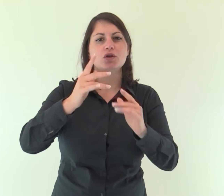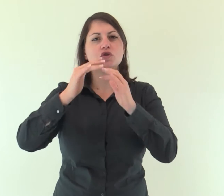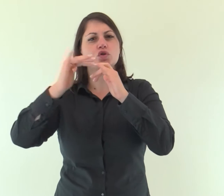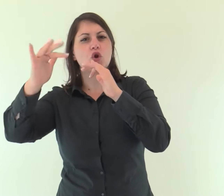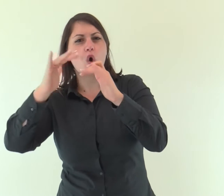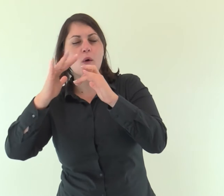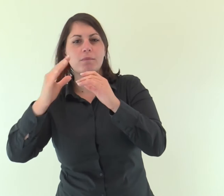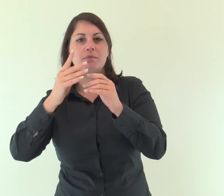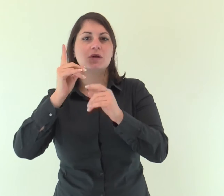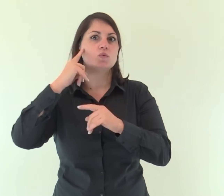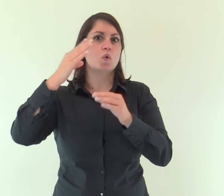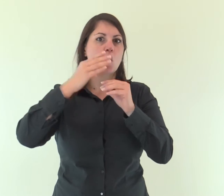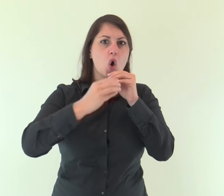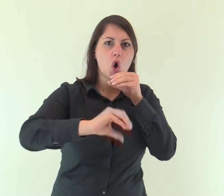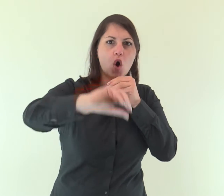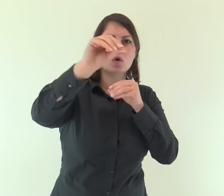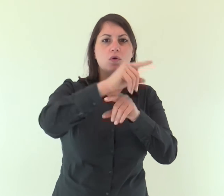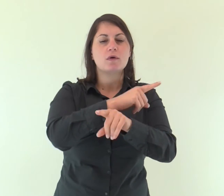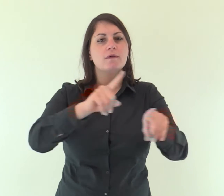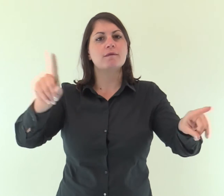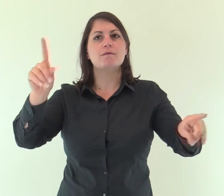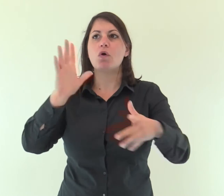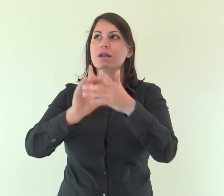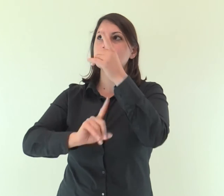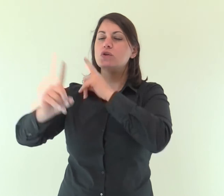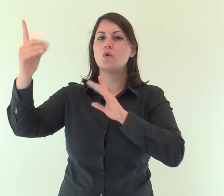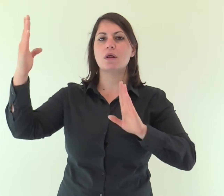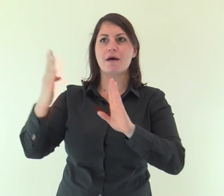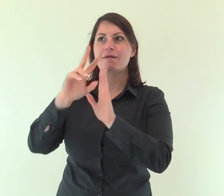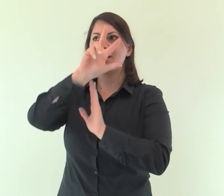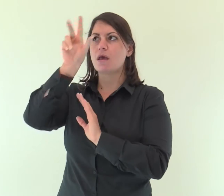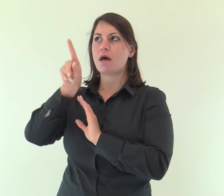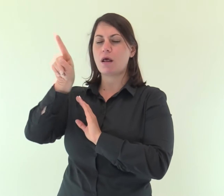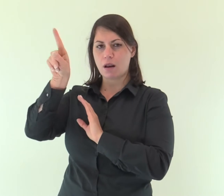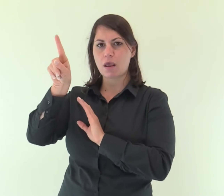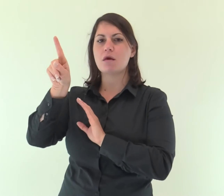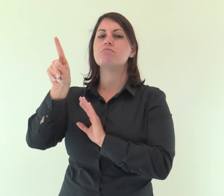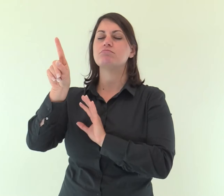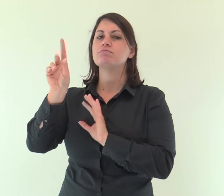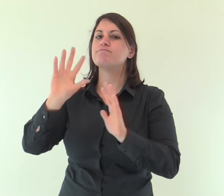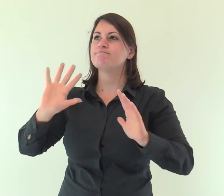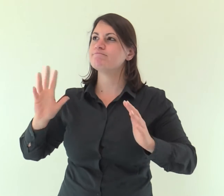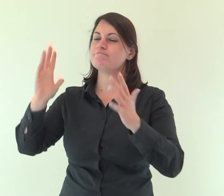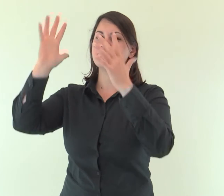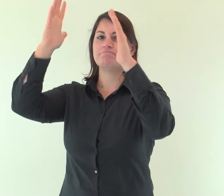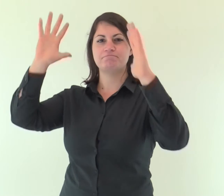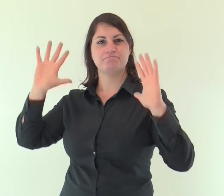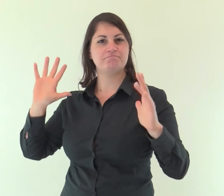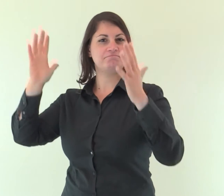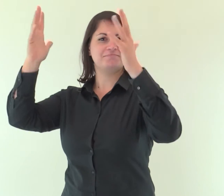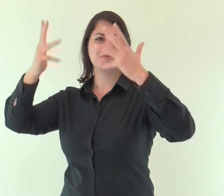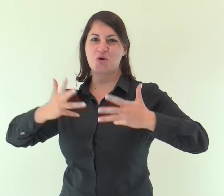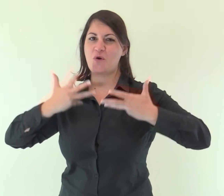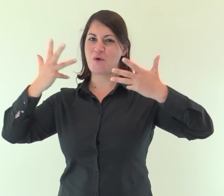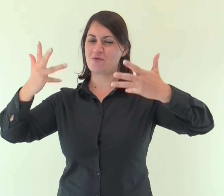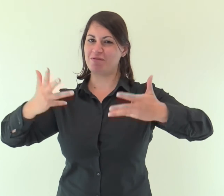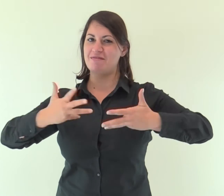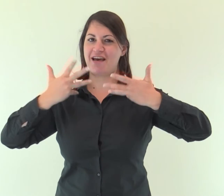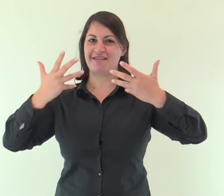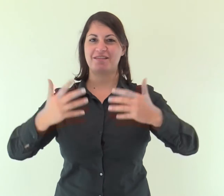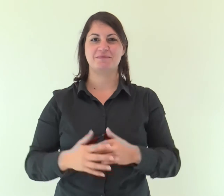con le trombe e al suono del corno acclamate davanti al re, il Signore.